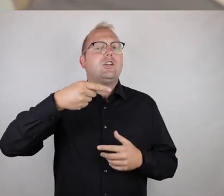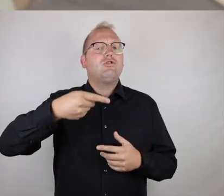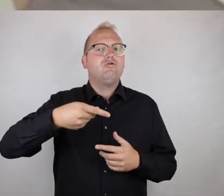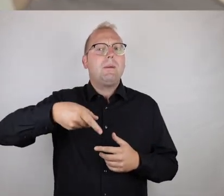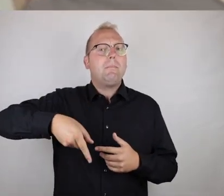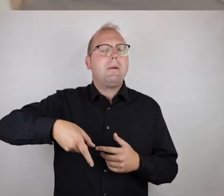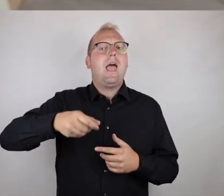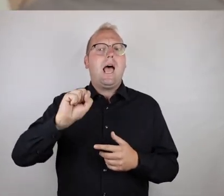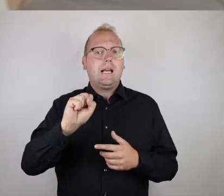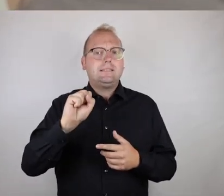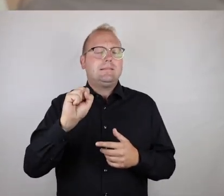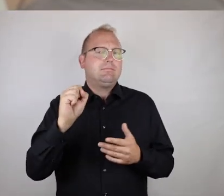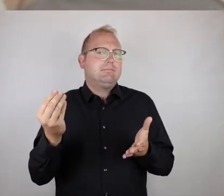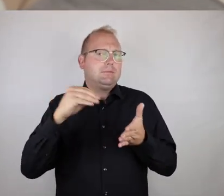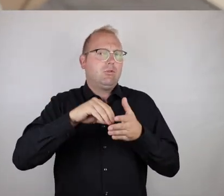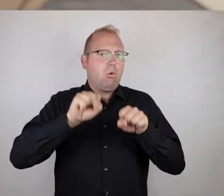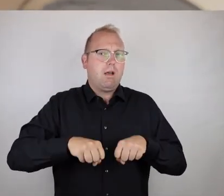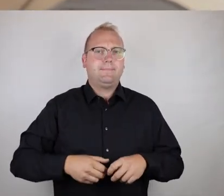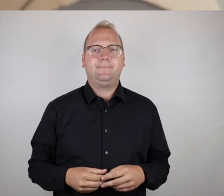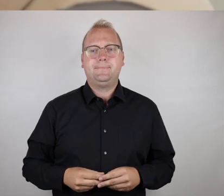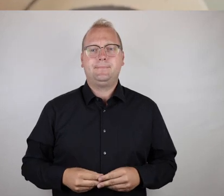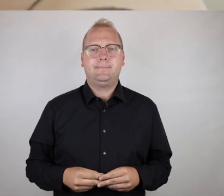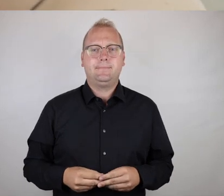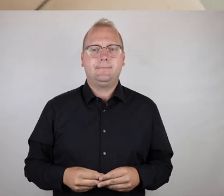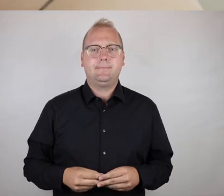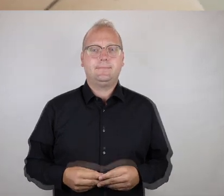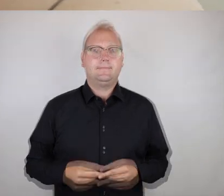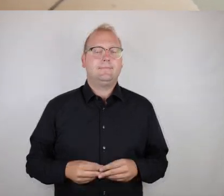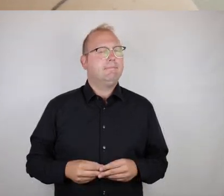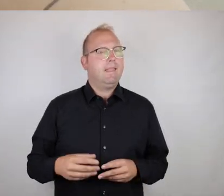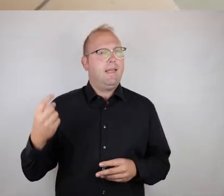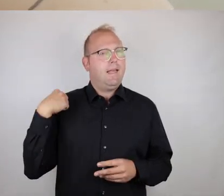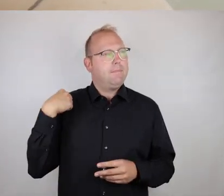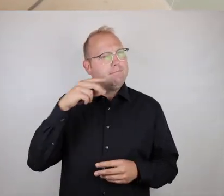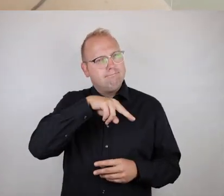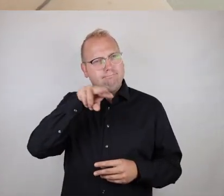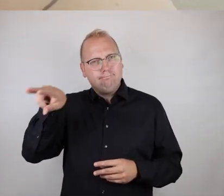Und nachdem ihr jetzt in der Stadt unterwegs wart, was würdet ihr sagen? Fandet ihr die Photo-Voice-Methode hilfreich?